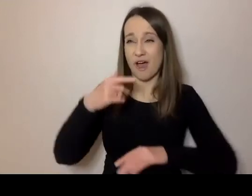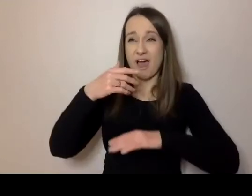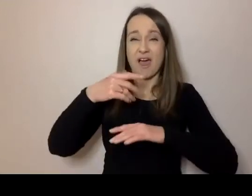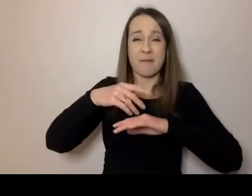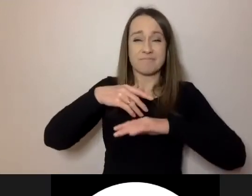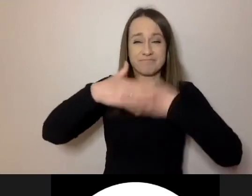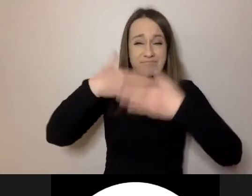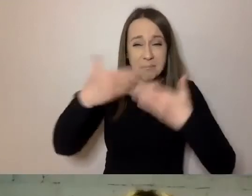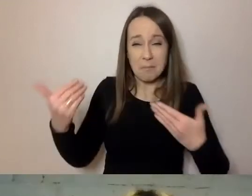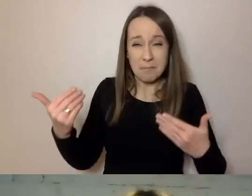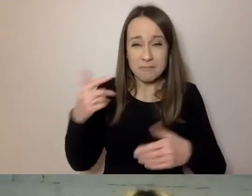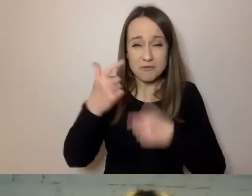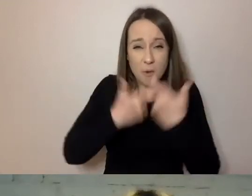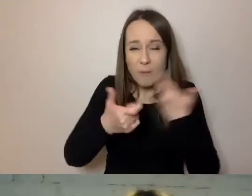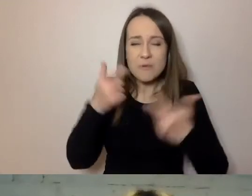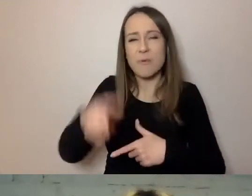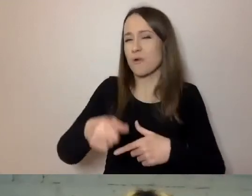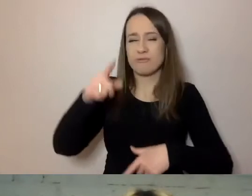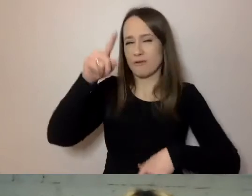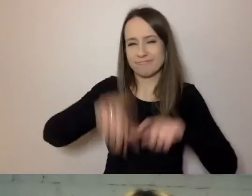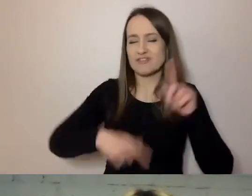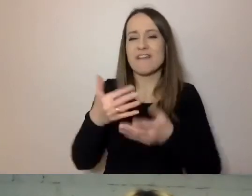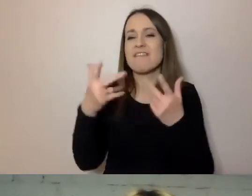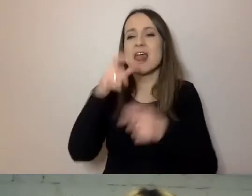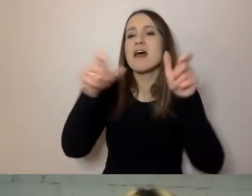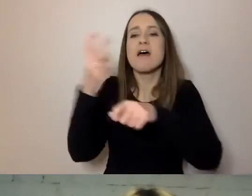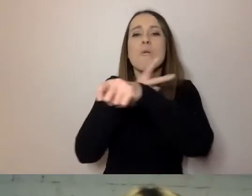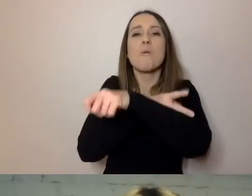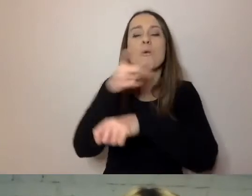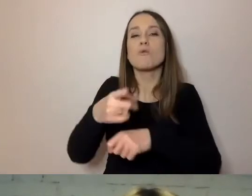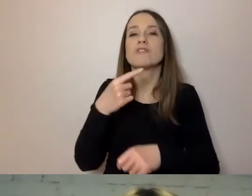Od wielu lat urzędnicy posługują się trudnym językiem.